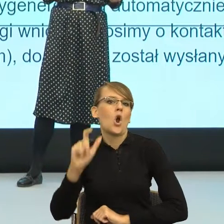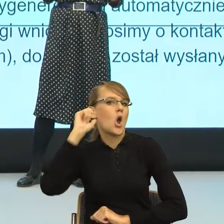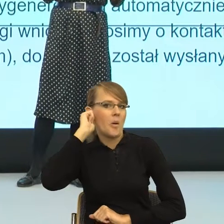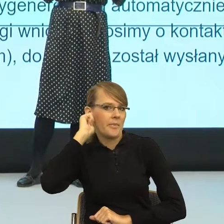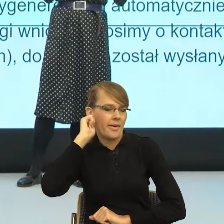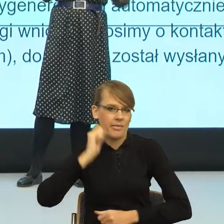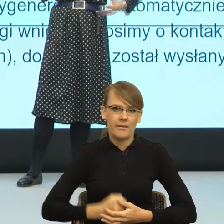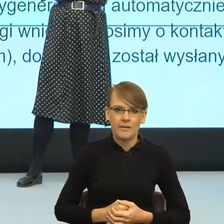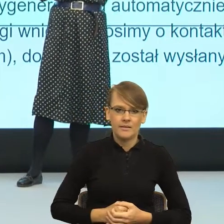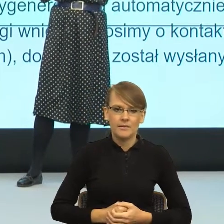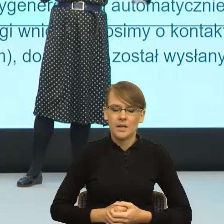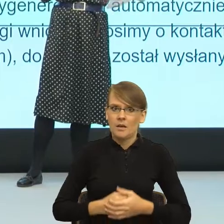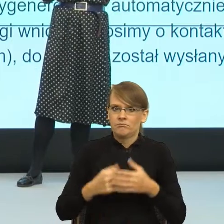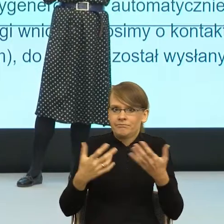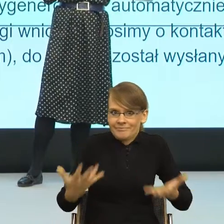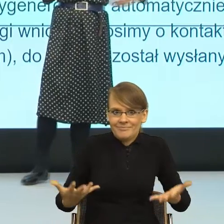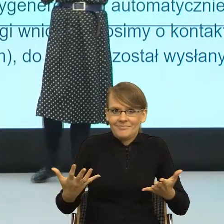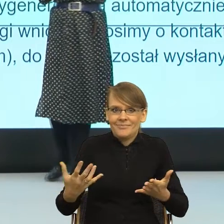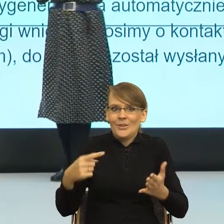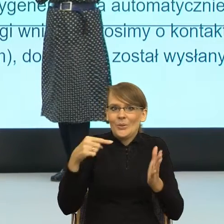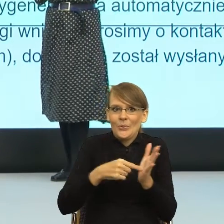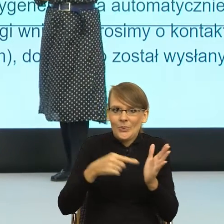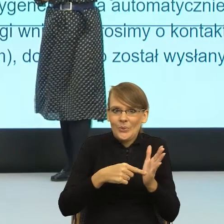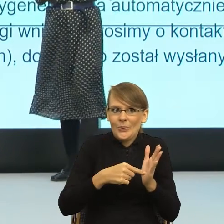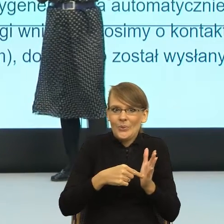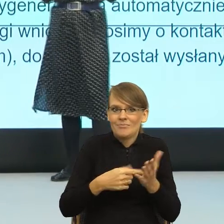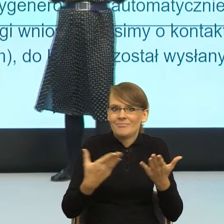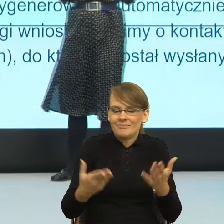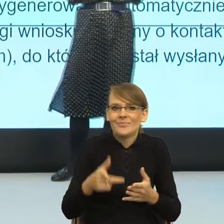I wtedy zaczął się ten moment, kiedy feminatywy zaczęły istnieć w języku.